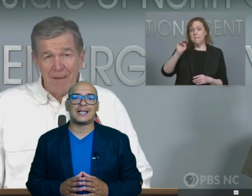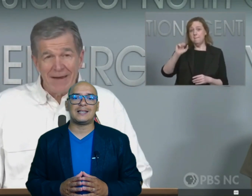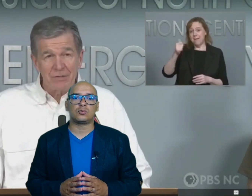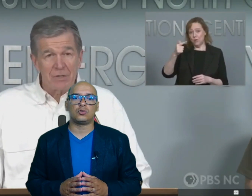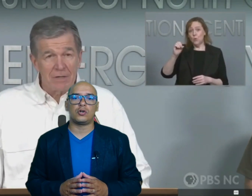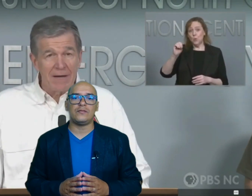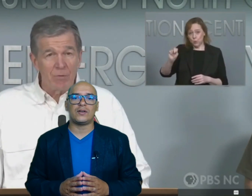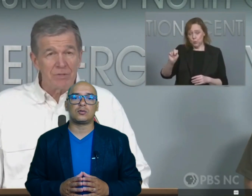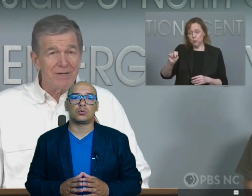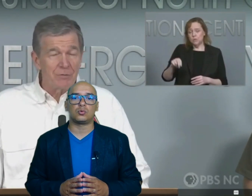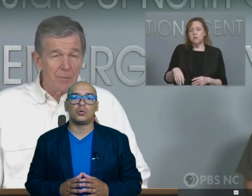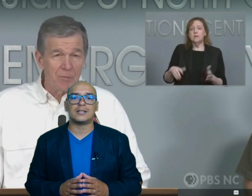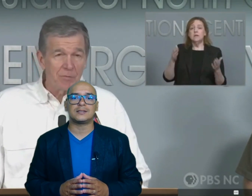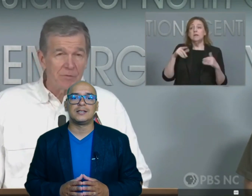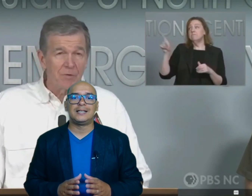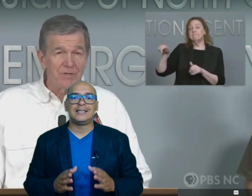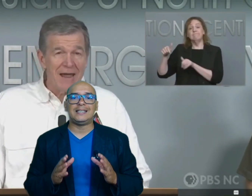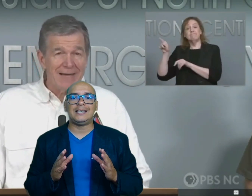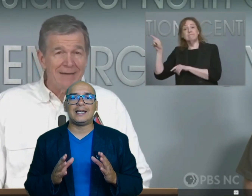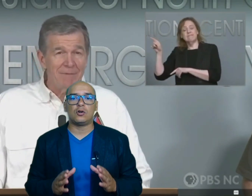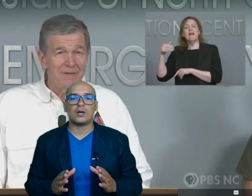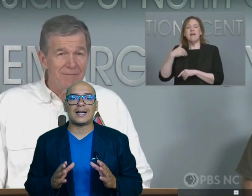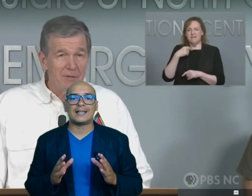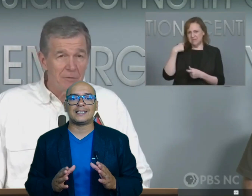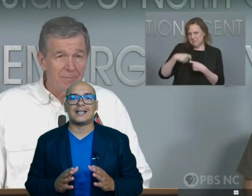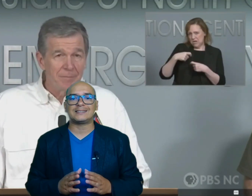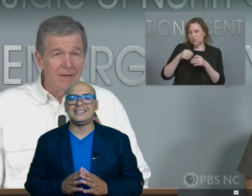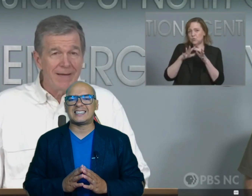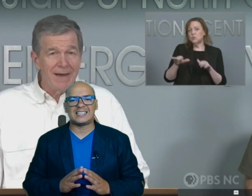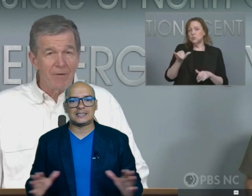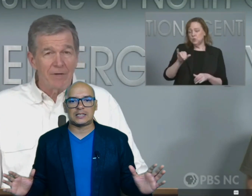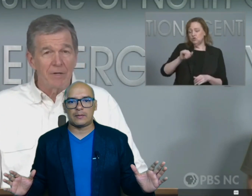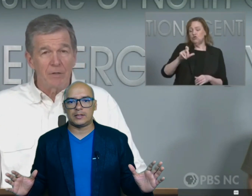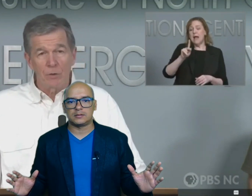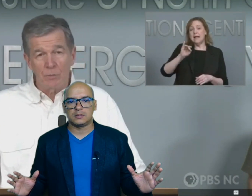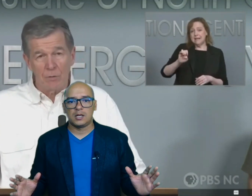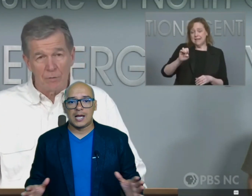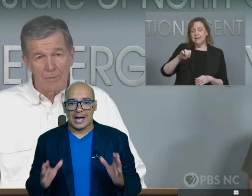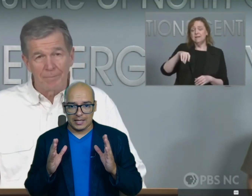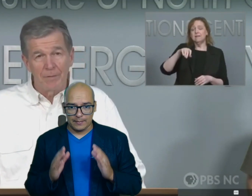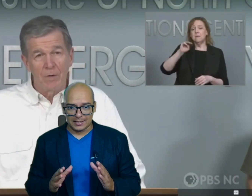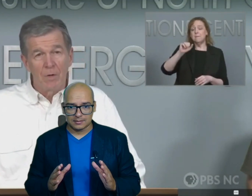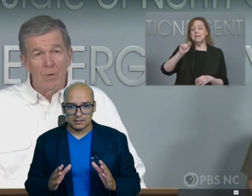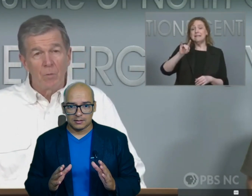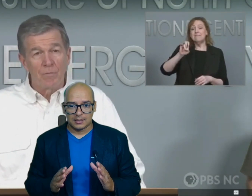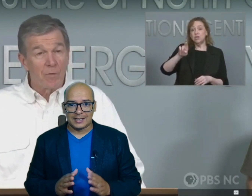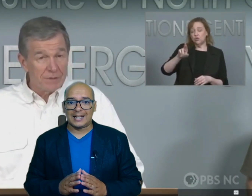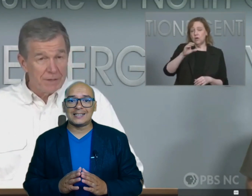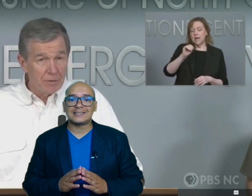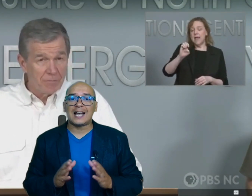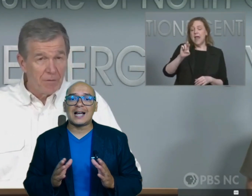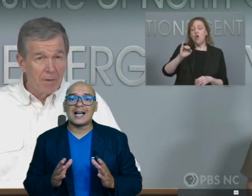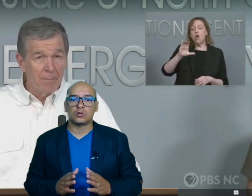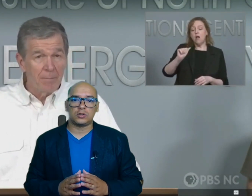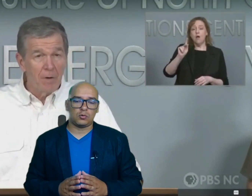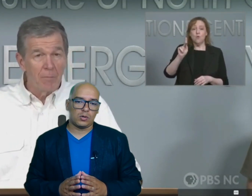destruyó infraestructuras y dejó carreteras intransitables además grandes áreas continúan